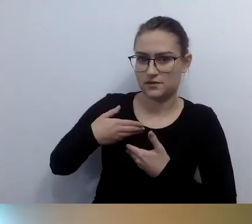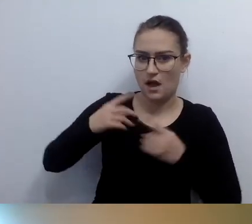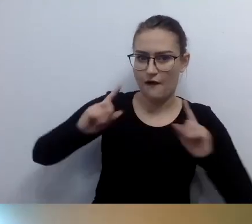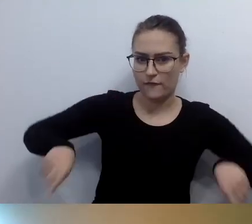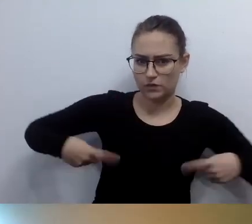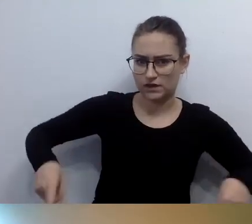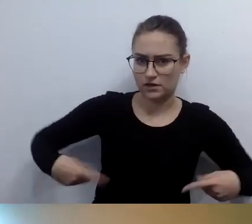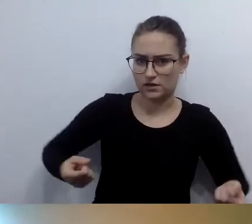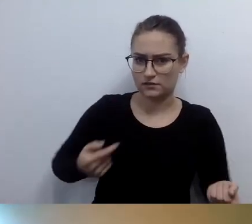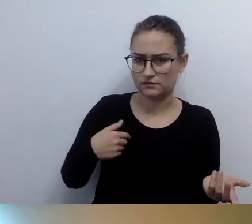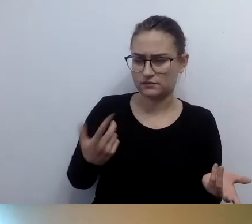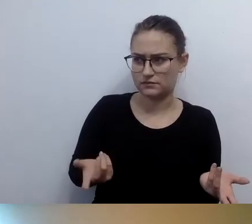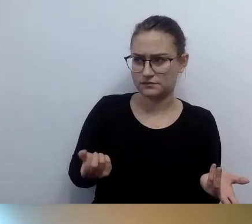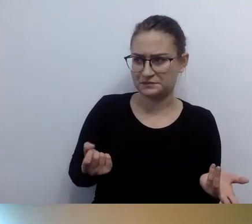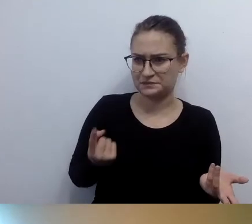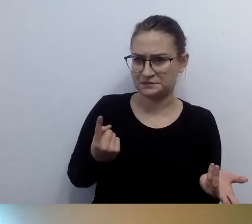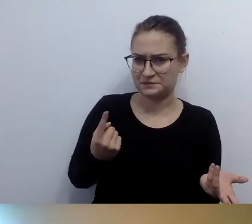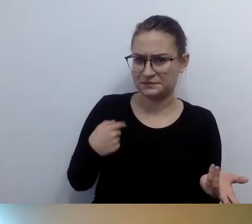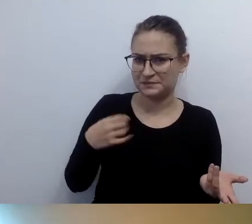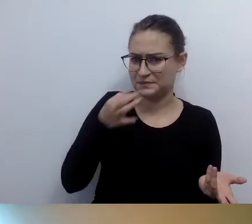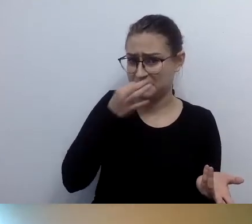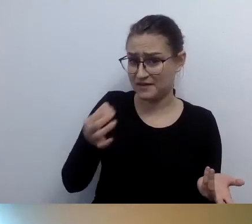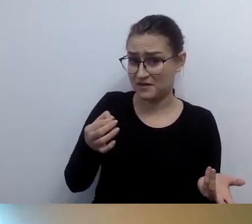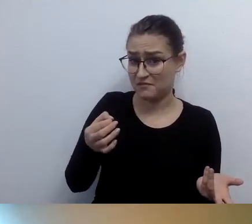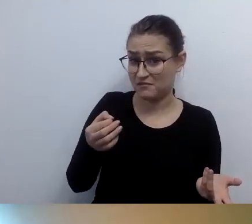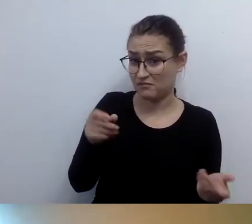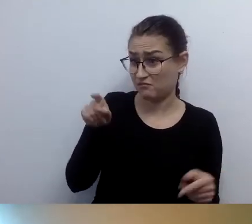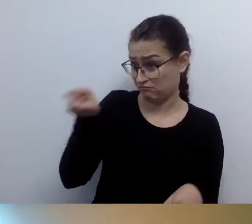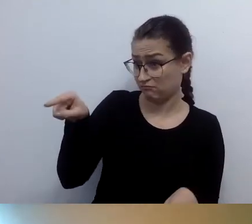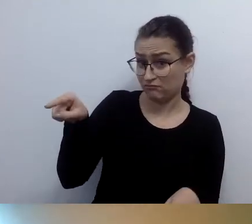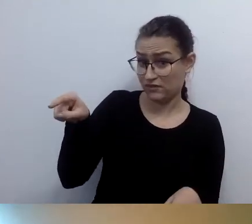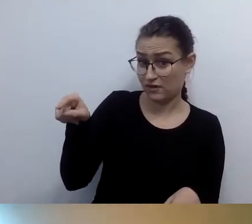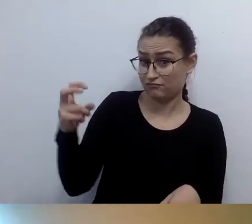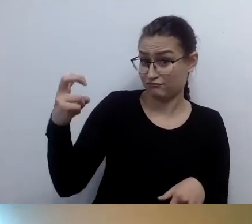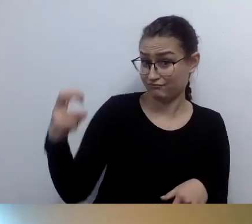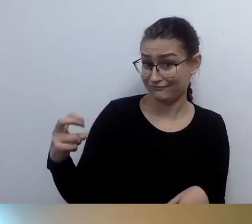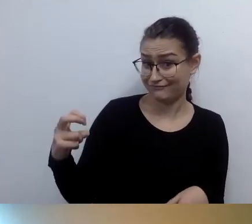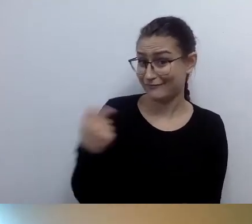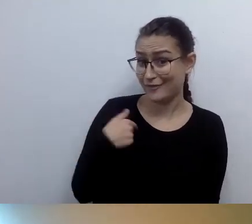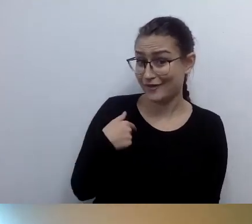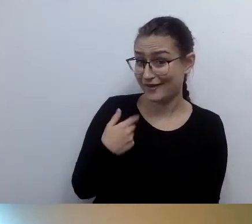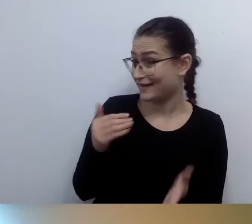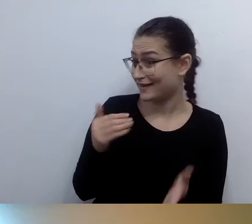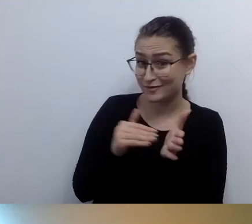Zawsze pytam: kto na tym jedzie? Pan, pani? Ja tego nie potrzebuję. Z plecakiem też sobie poradzę.